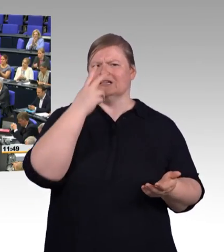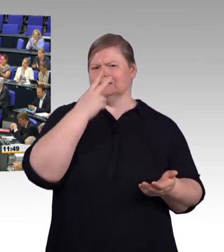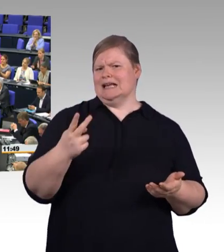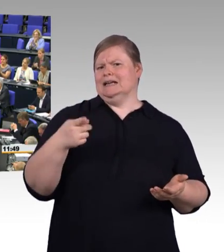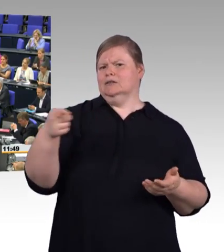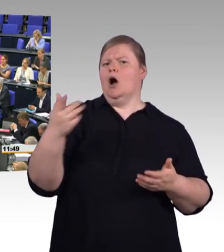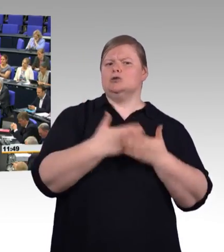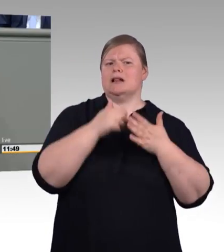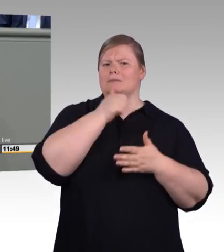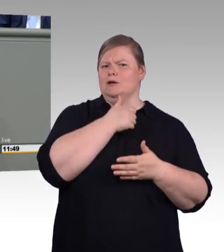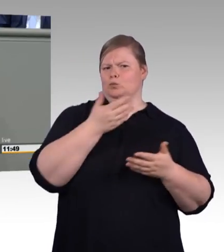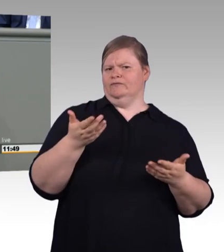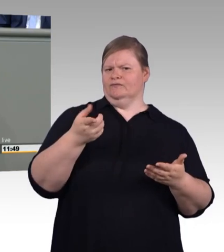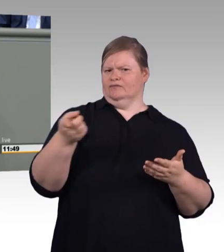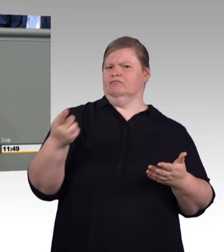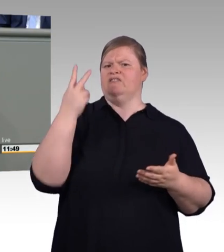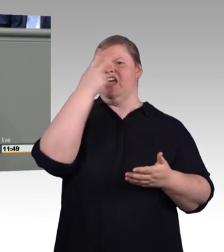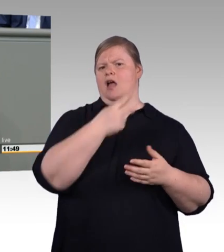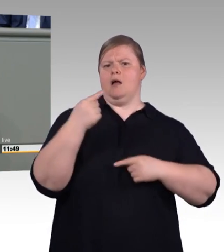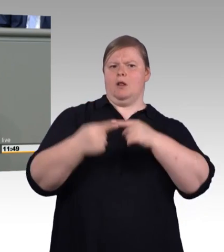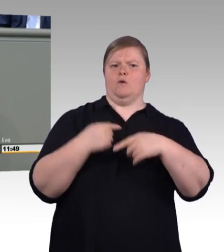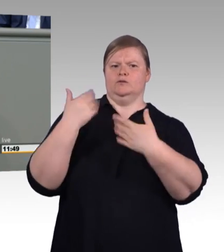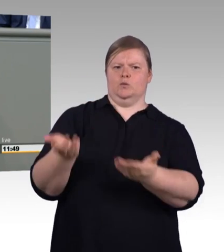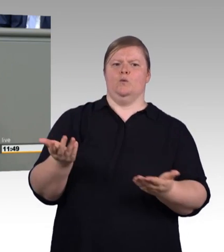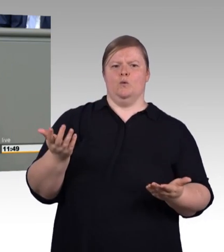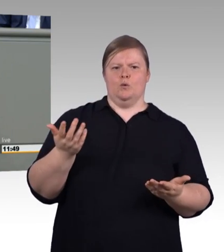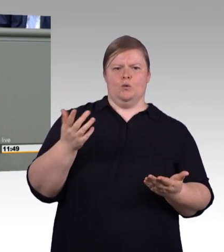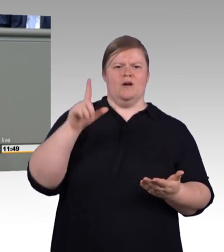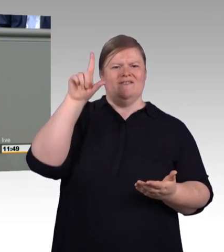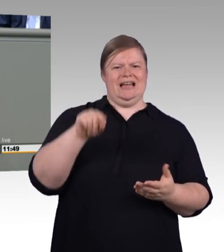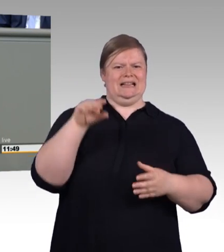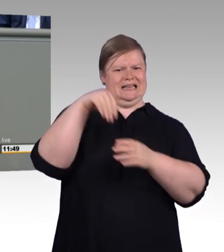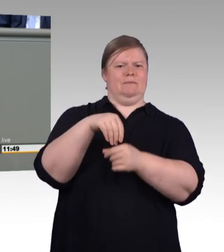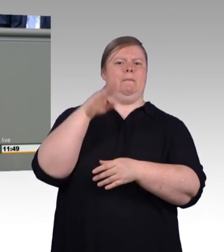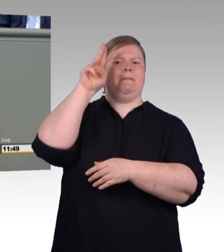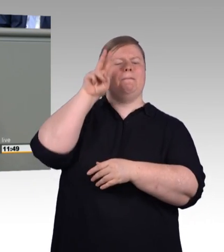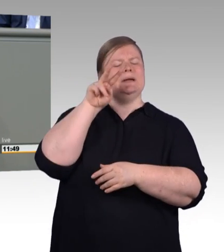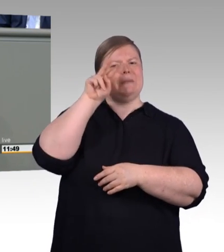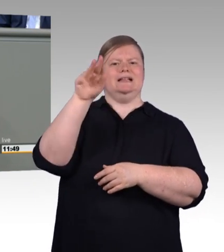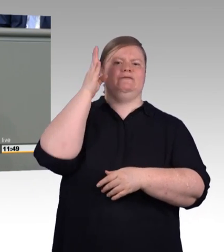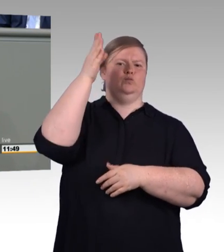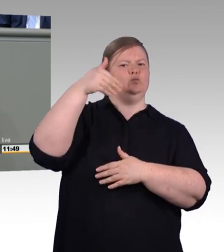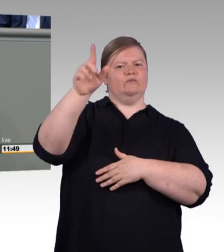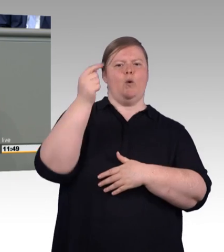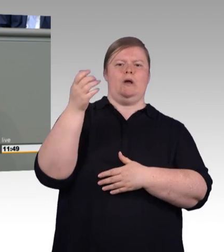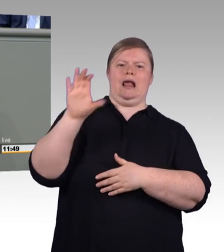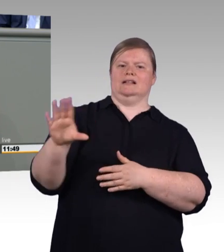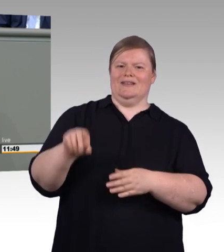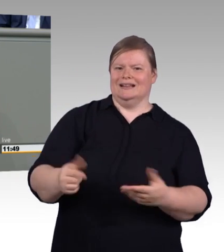Weniger statt mehr, das ist Ihre Antwort, aber ohne uns. Und im Übrigen möchte ich Sie noch darauf hinweisen, dass Meister oder Master immer